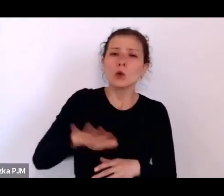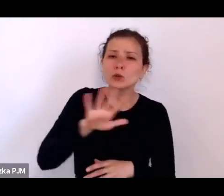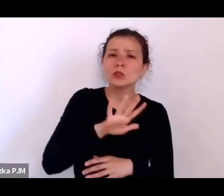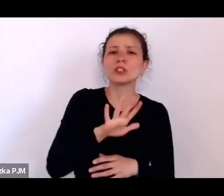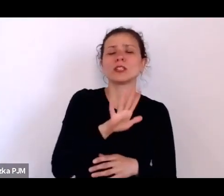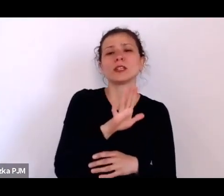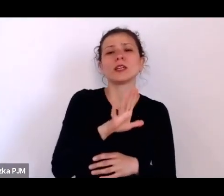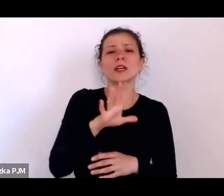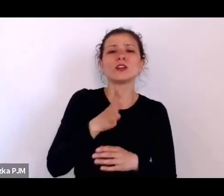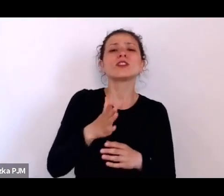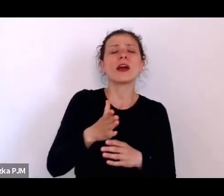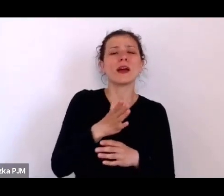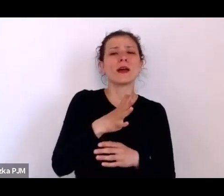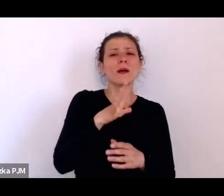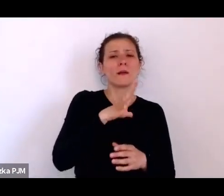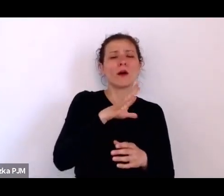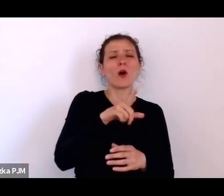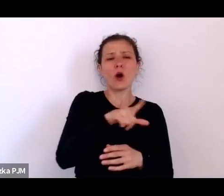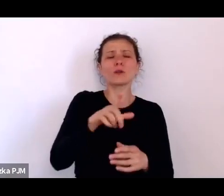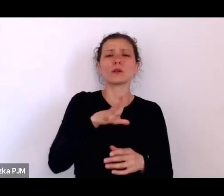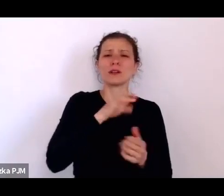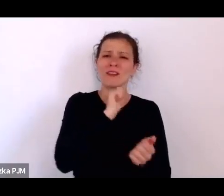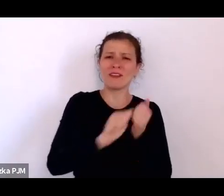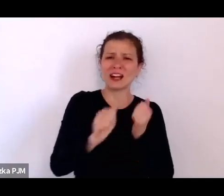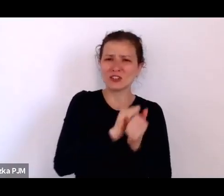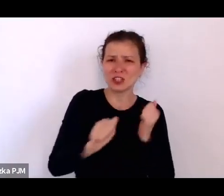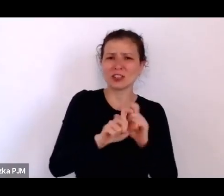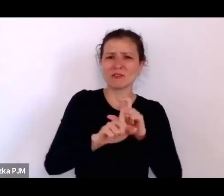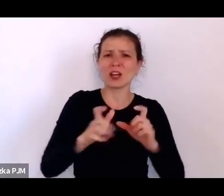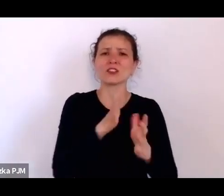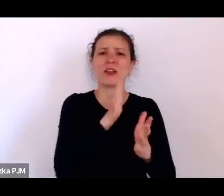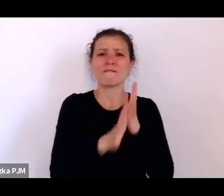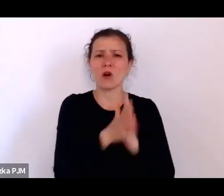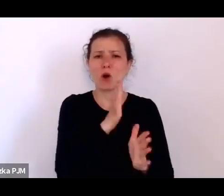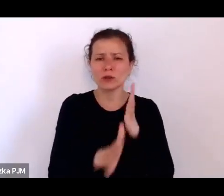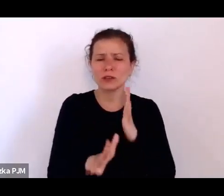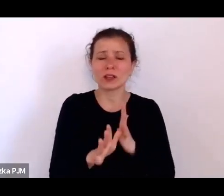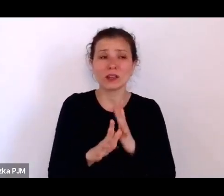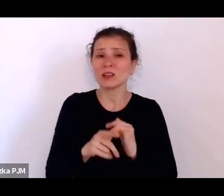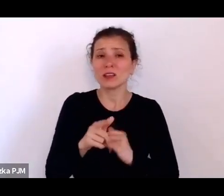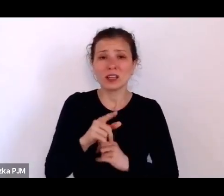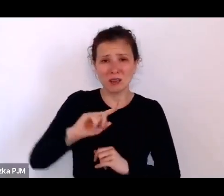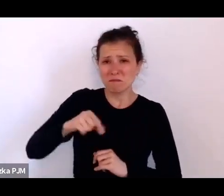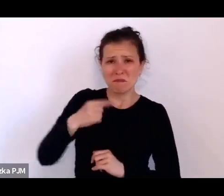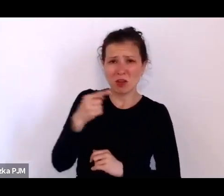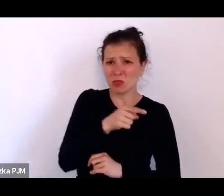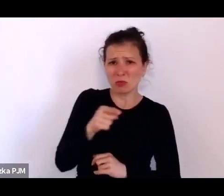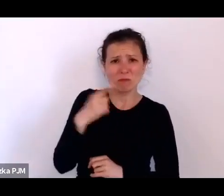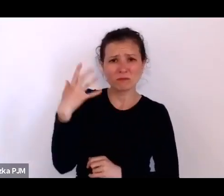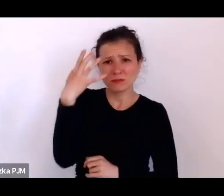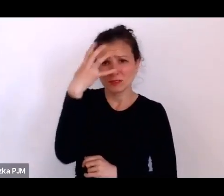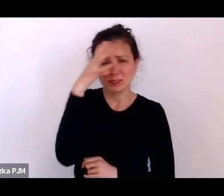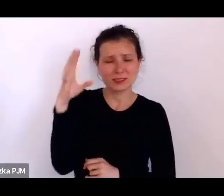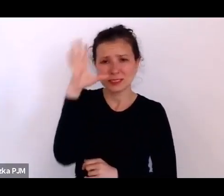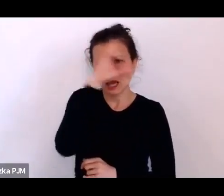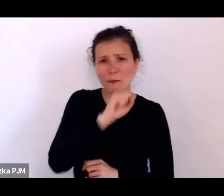o tym jak gdyby nie pamiętamy, że to jest też taki świat ludzi mających problemy z własnym ciałem